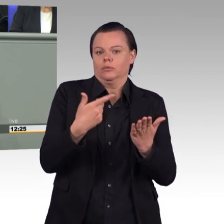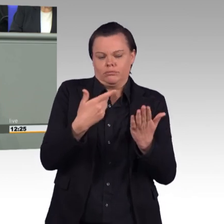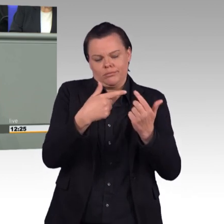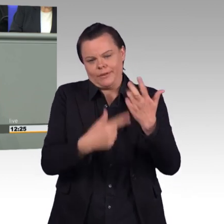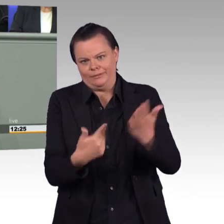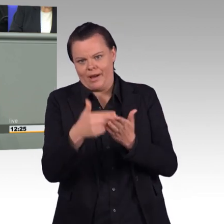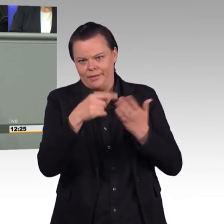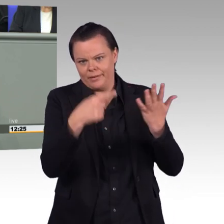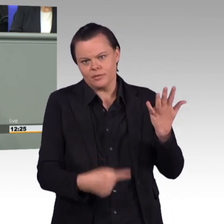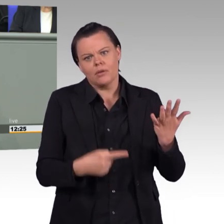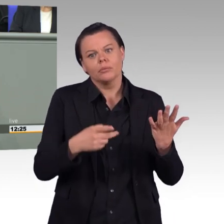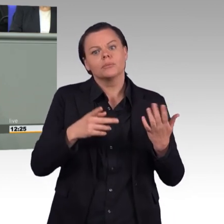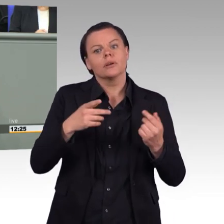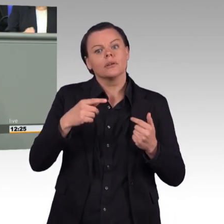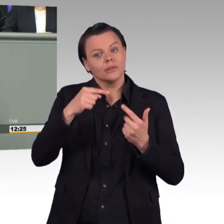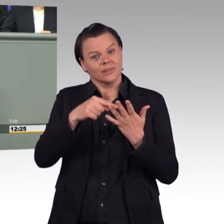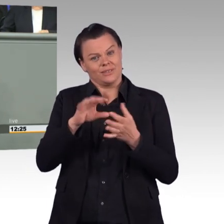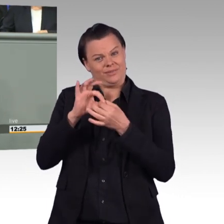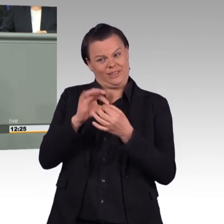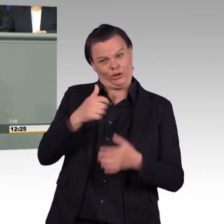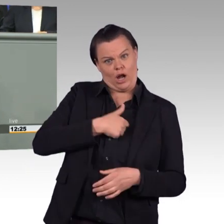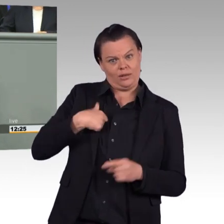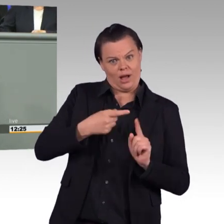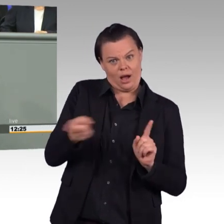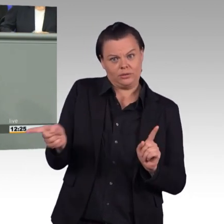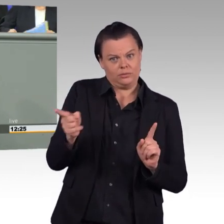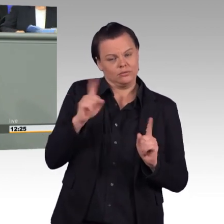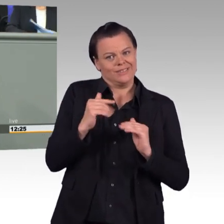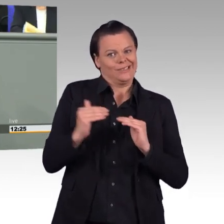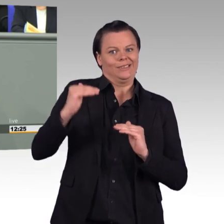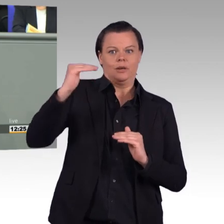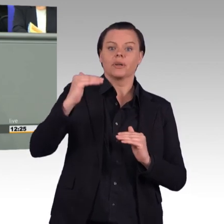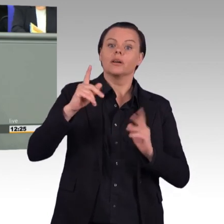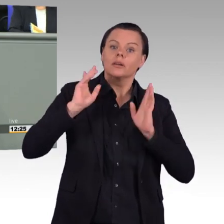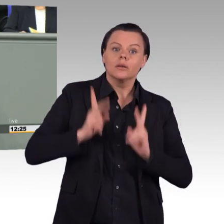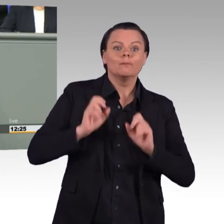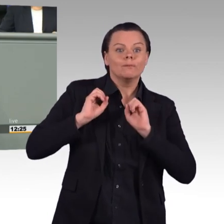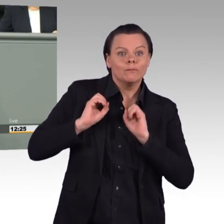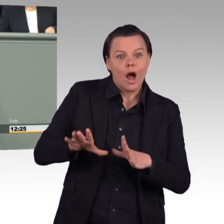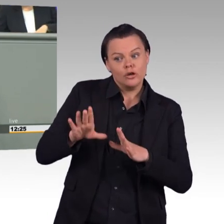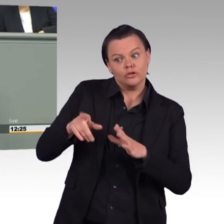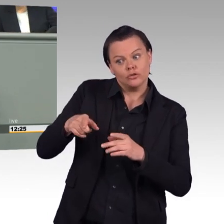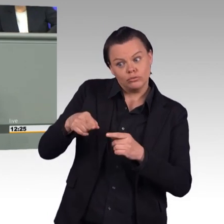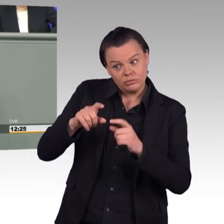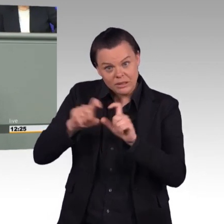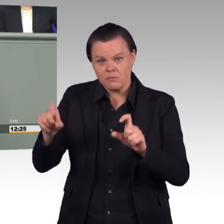Nein, in weiten Teilen sind sie notwendig. Deswegen sollten wir darüber miteinander streiten, was die richtigen Mittel und die richtigen Wege dazu sind.